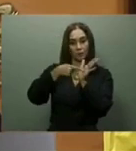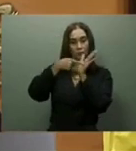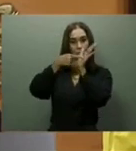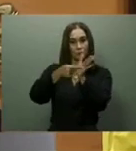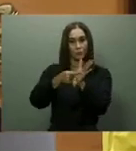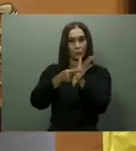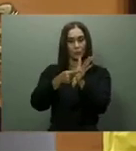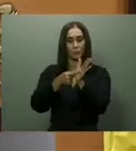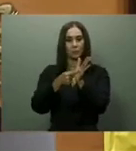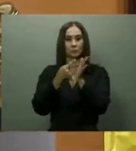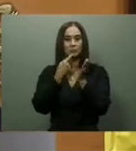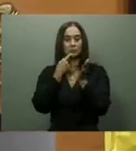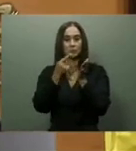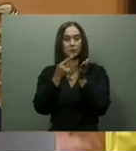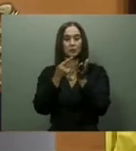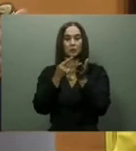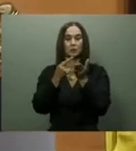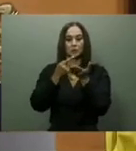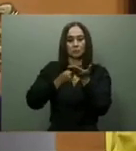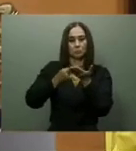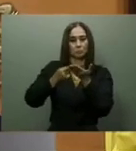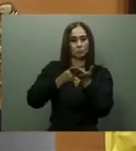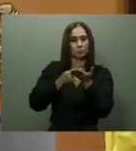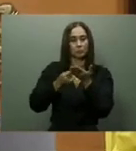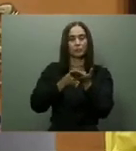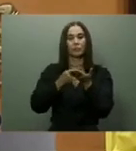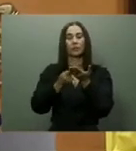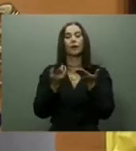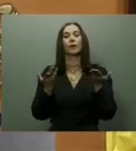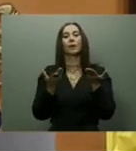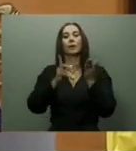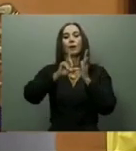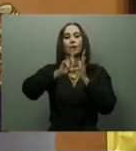agosto, con una inversión de 2,175 millones de pesos.